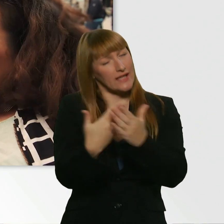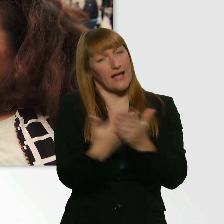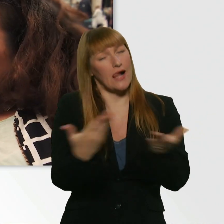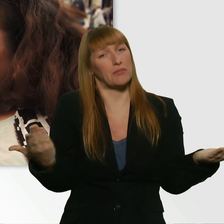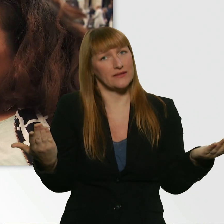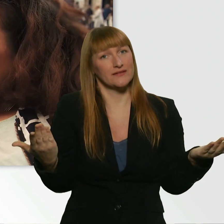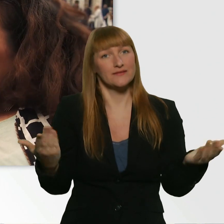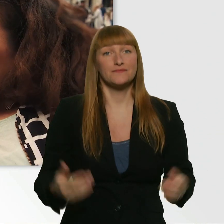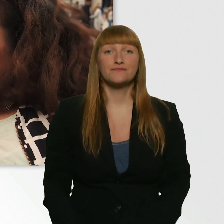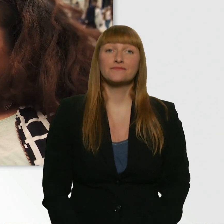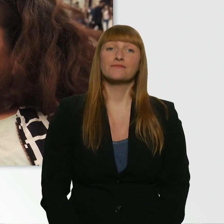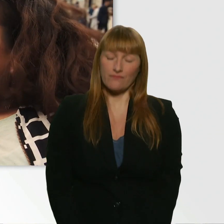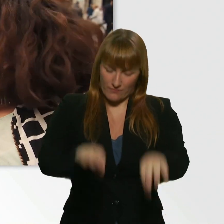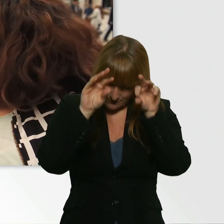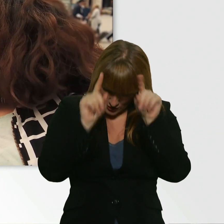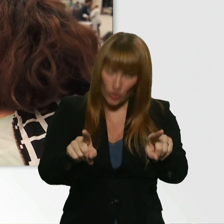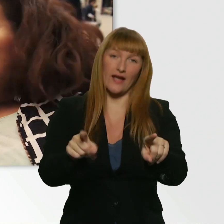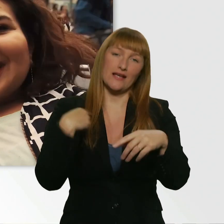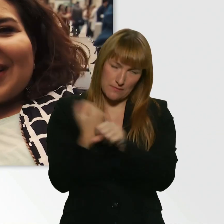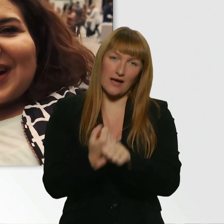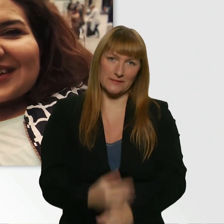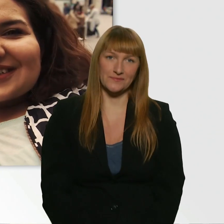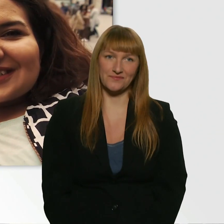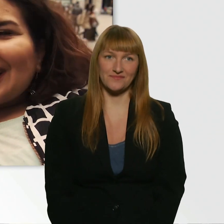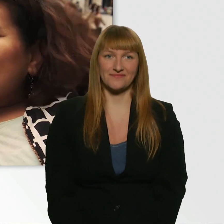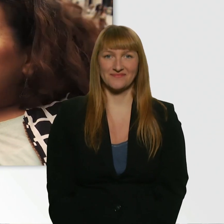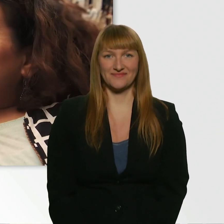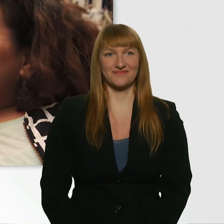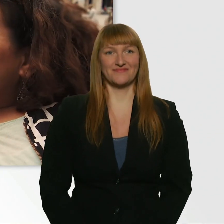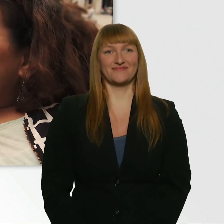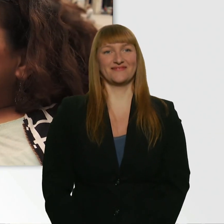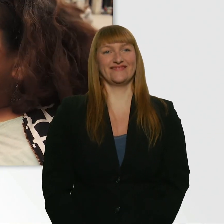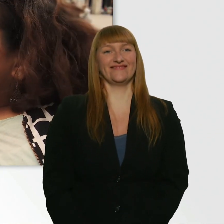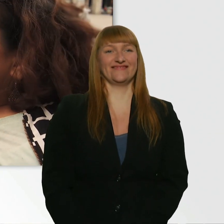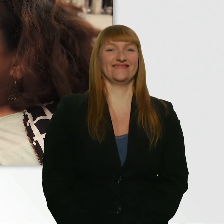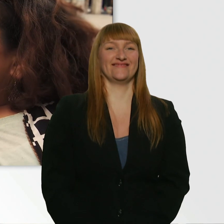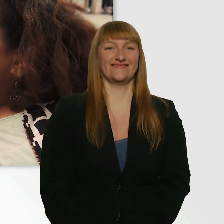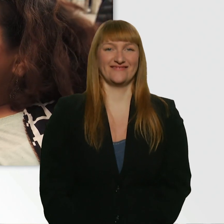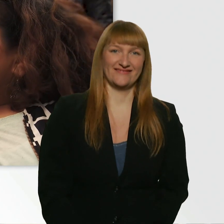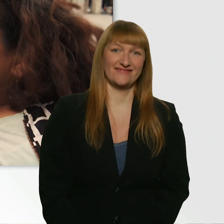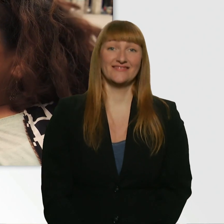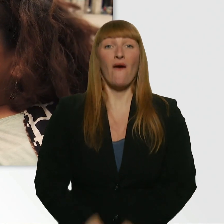Aber gut. Ich machs. Machst du? - Ja. Er macht es. Ach du meine Güte. Okay.